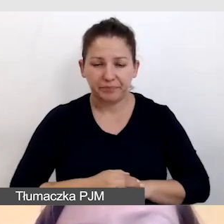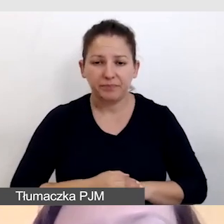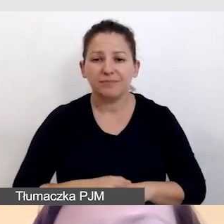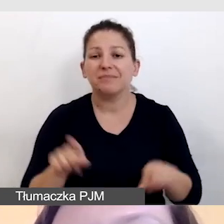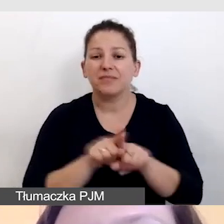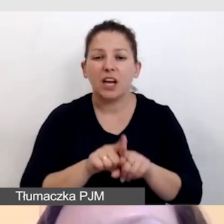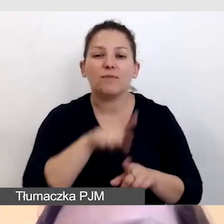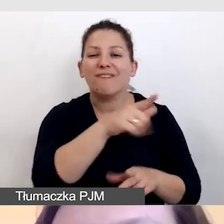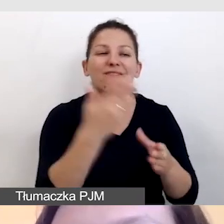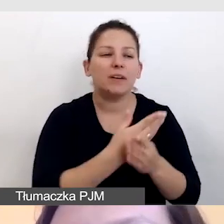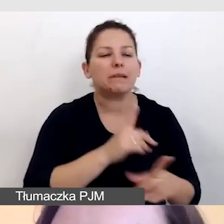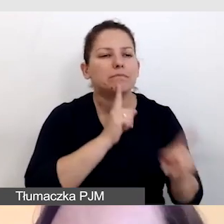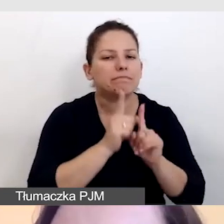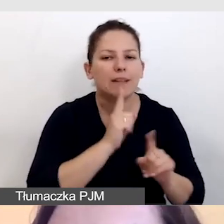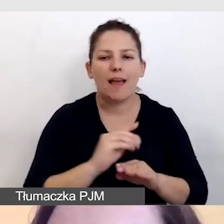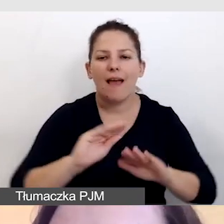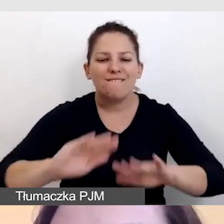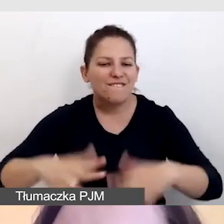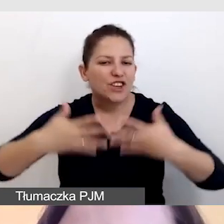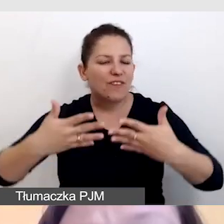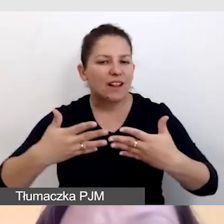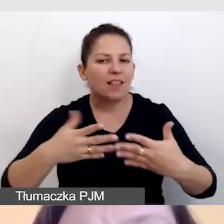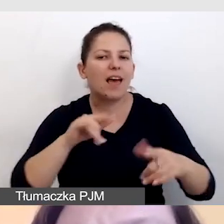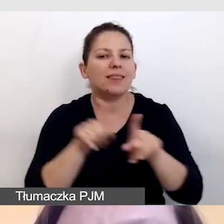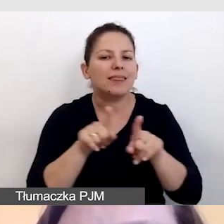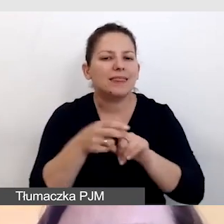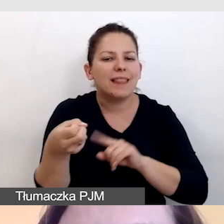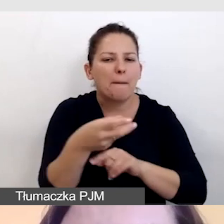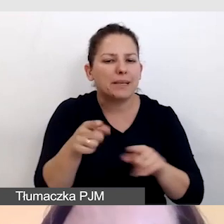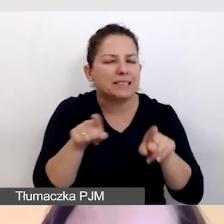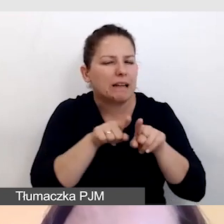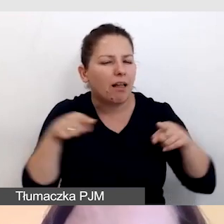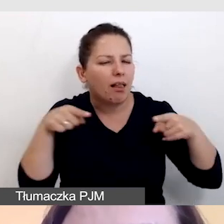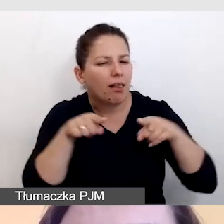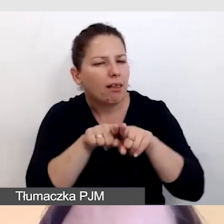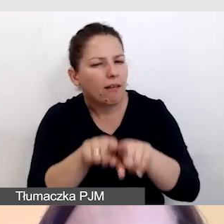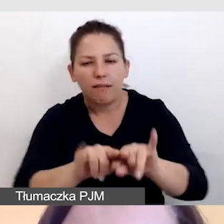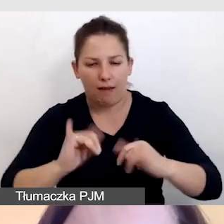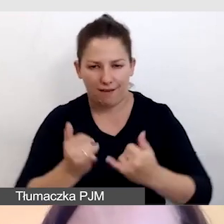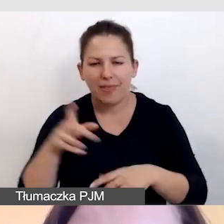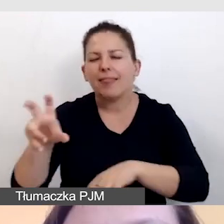sposób wyświetlania i synchronizacji napisów. O tym jeszcze będzie w części technicznej.